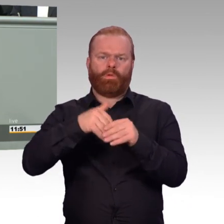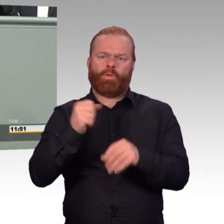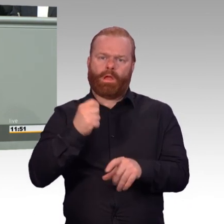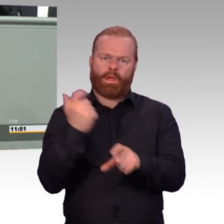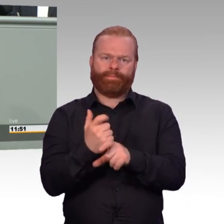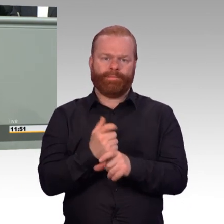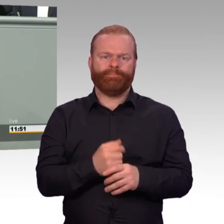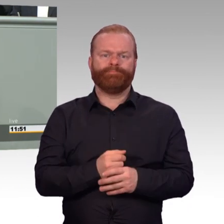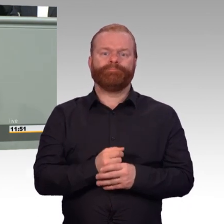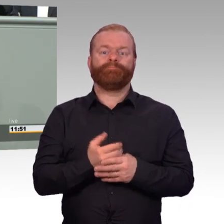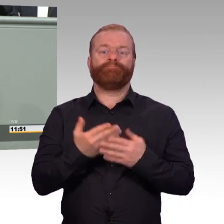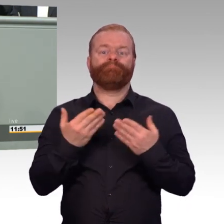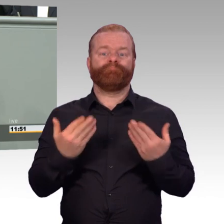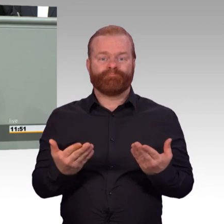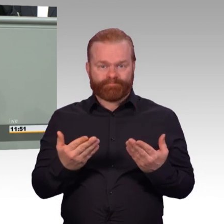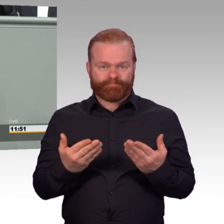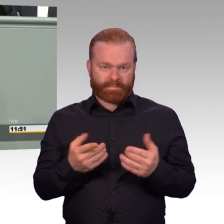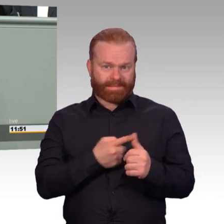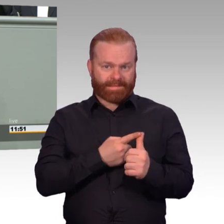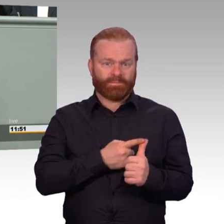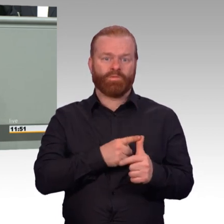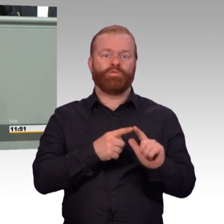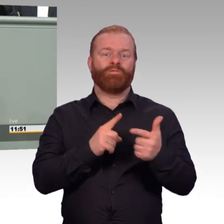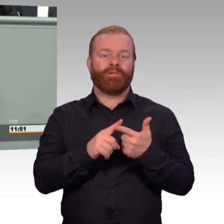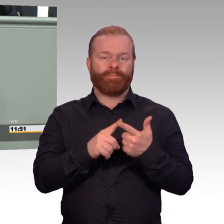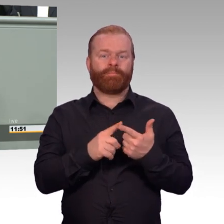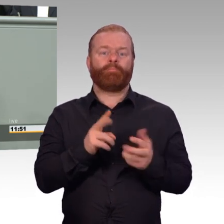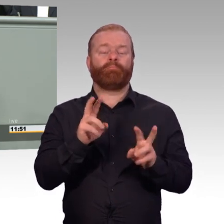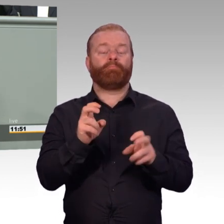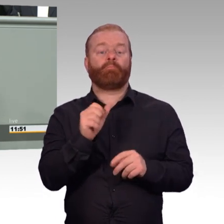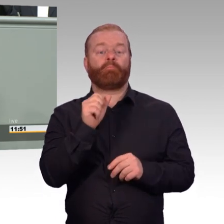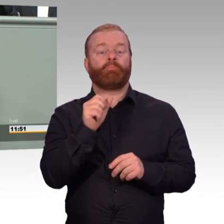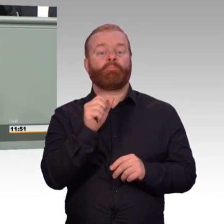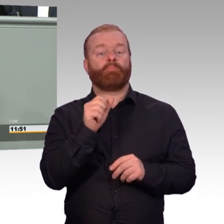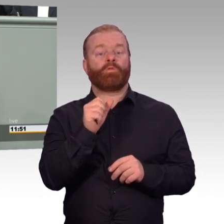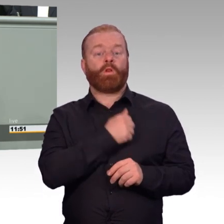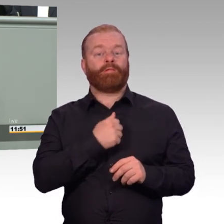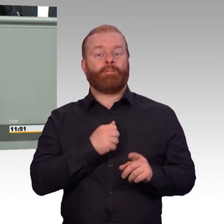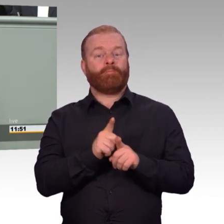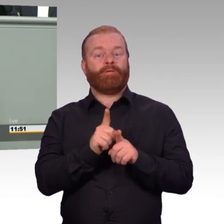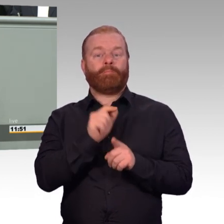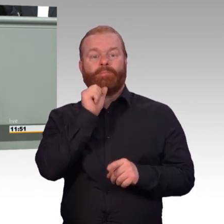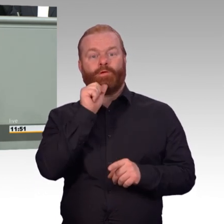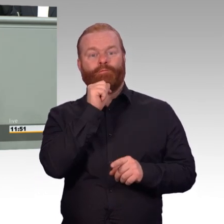mehr zu geben als motivierte, engagierte Arbeitsleistung, gerade deshalb sollten wir die Soldatinnen und Soldaten